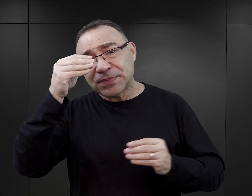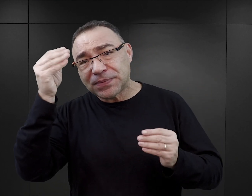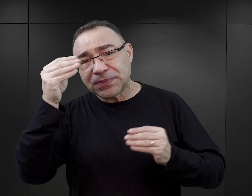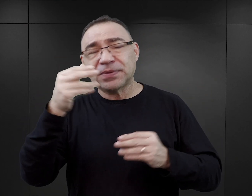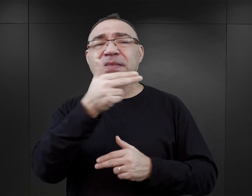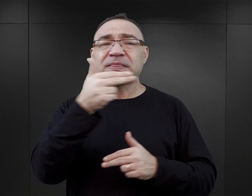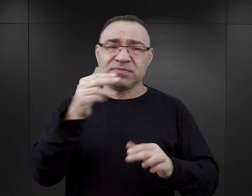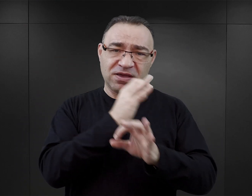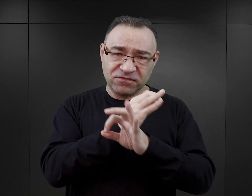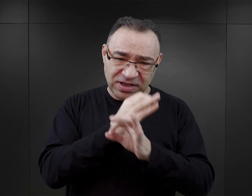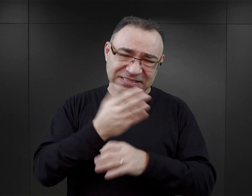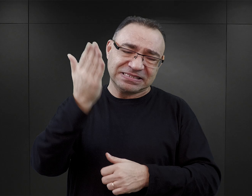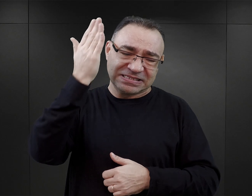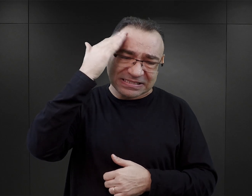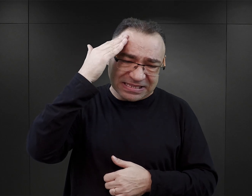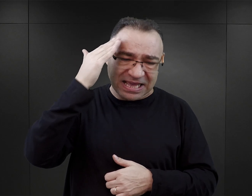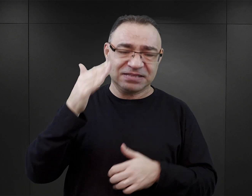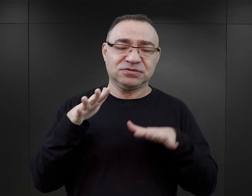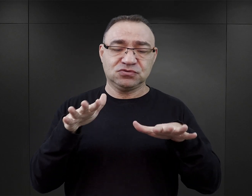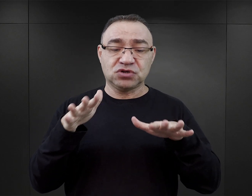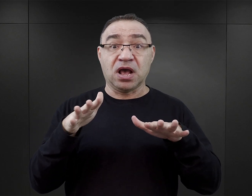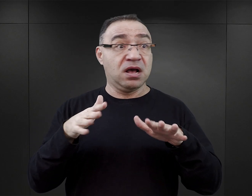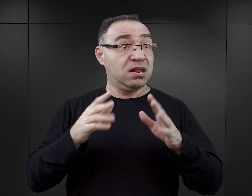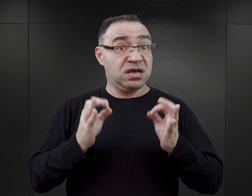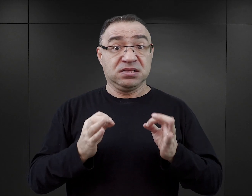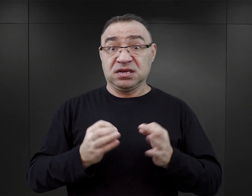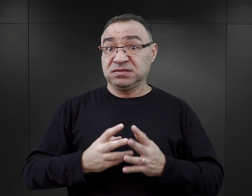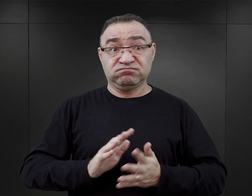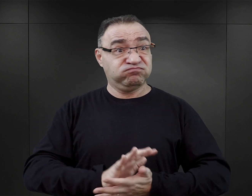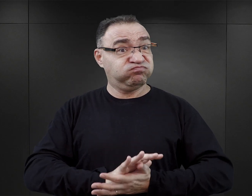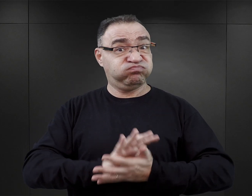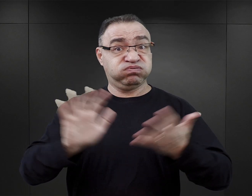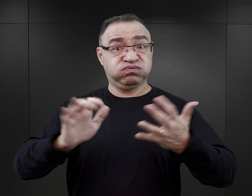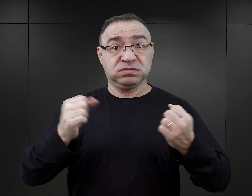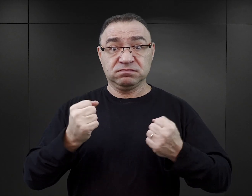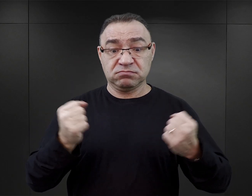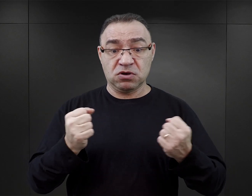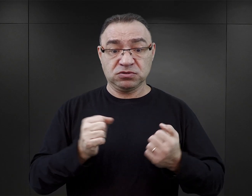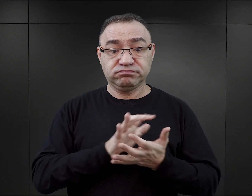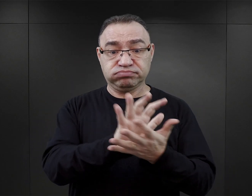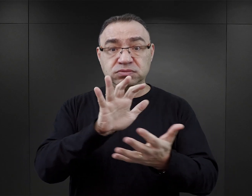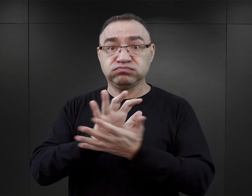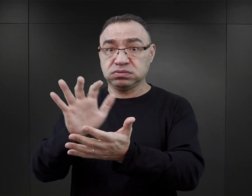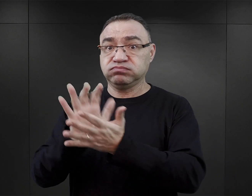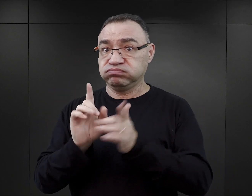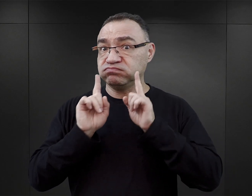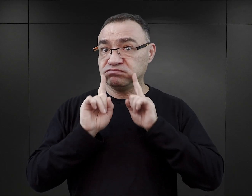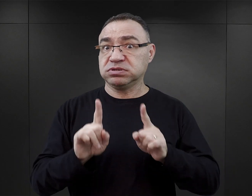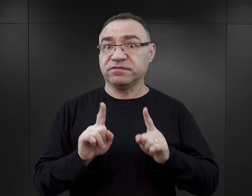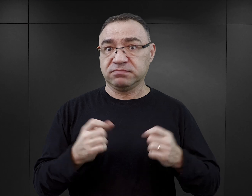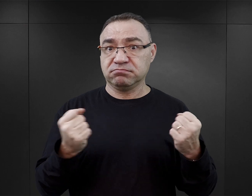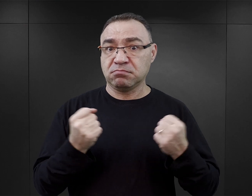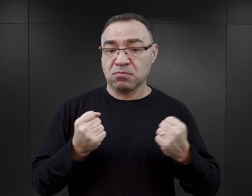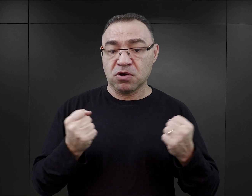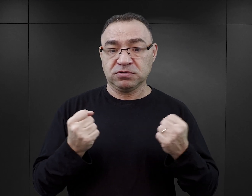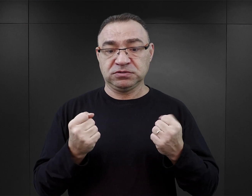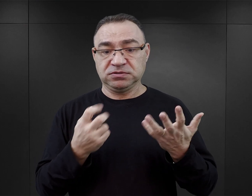bo takie przypadki są znane, natomiast skala zjawiska wskazuje, że rzeczywiście w tej chwili, wydarzyło się coś takiego, co spowodowało, że